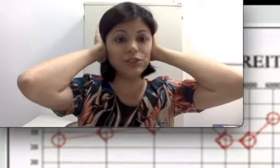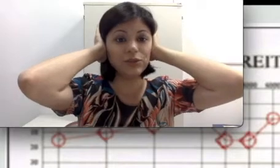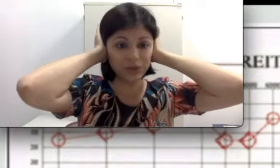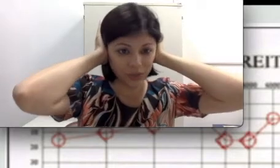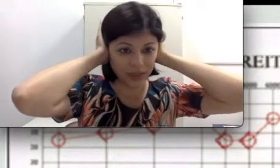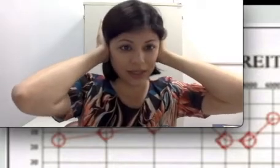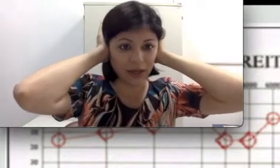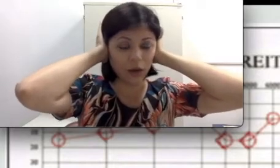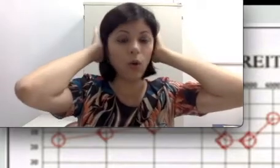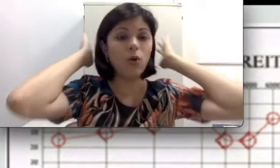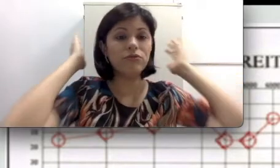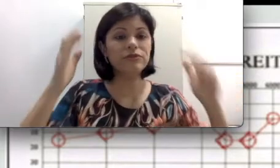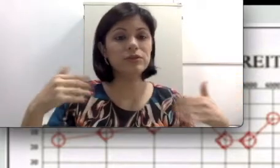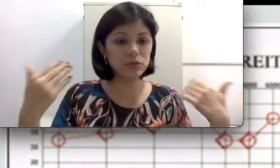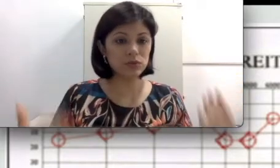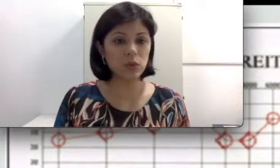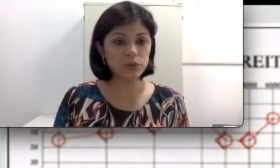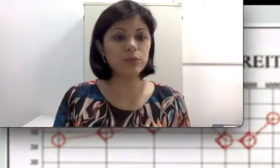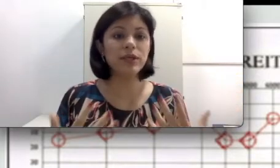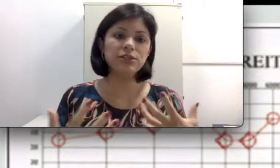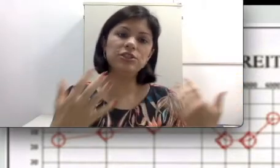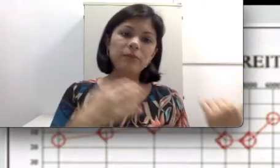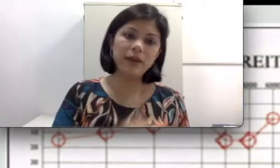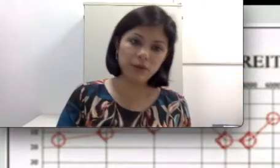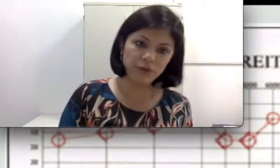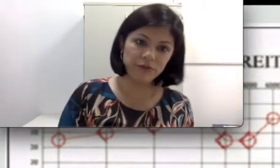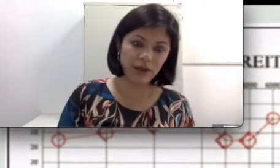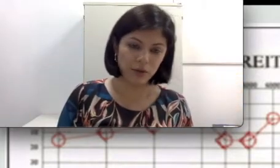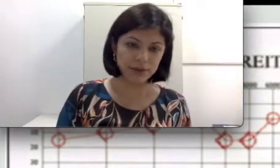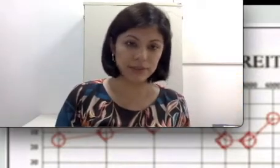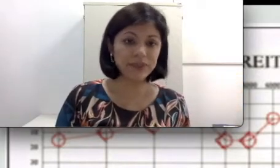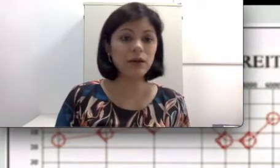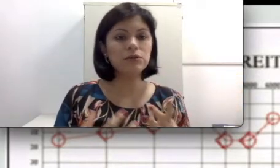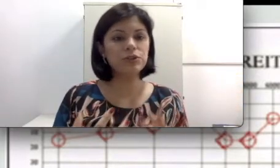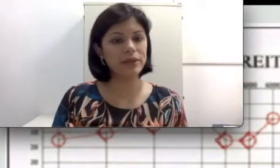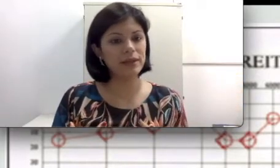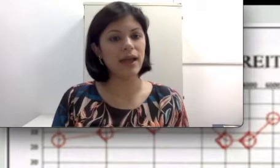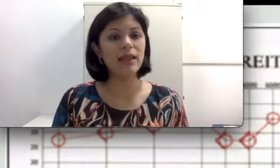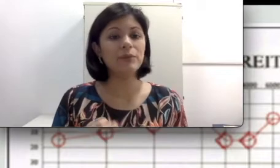continuaria ouvindo os sons porque a gente também ouve via óssea. Então a audiometria